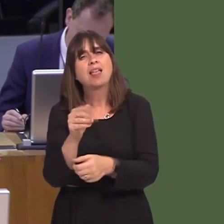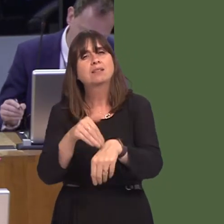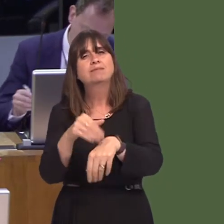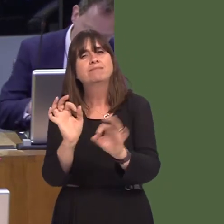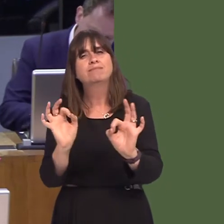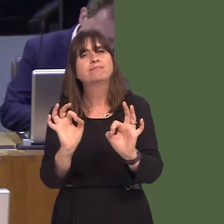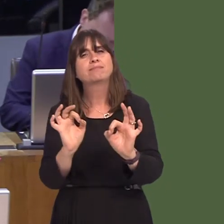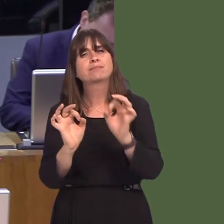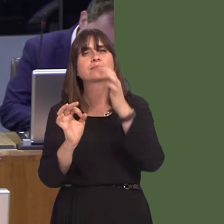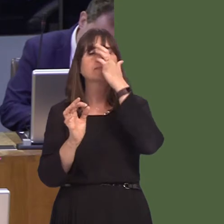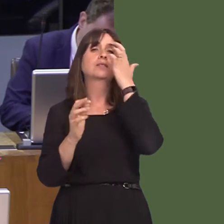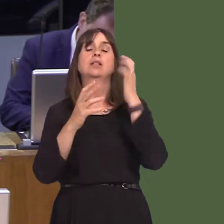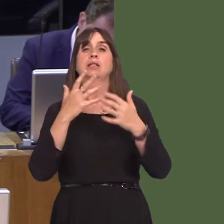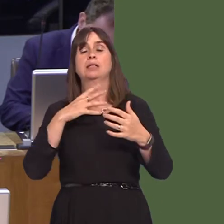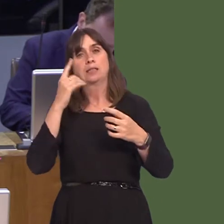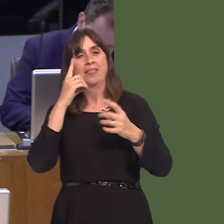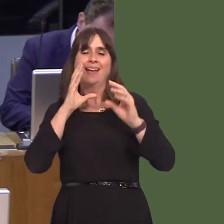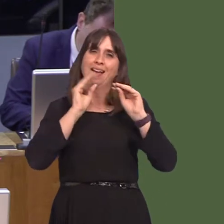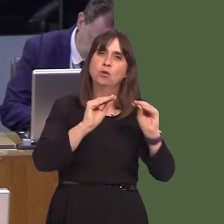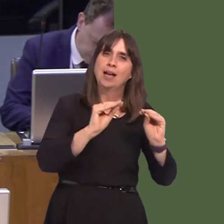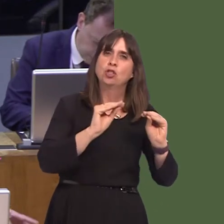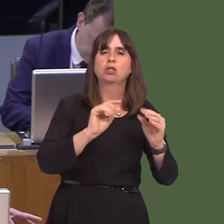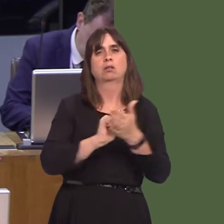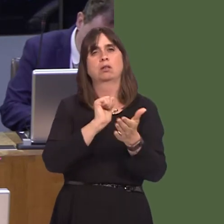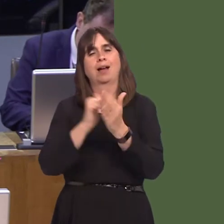of health services, education, housing and employment issues.